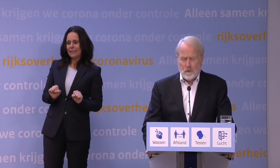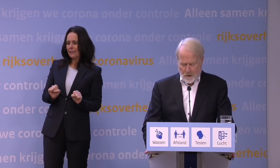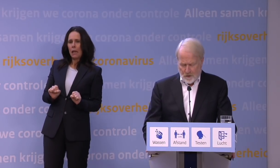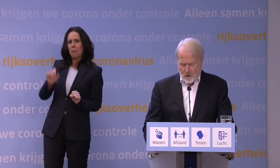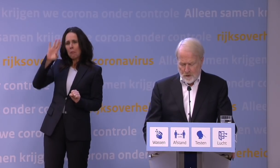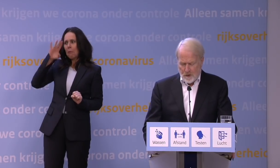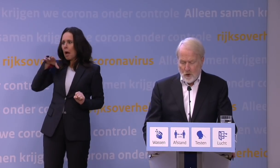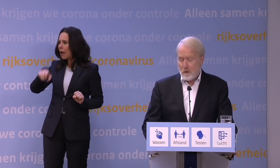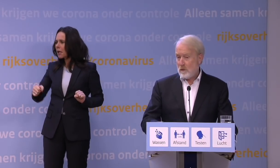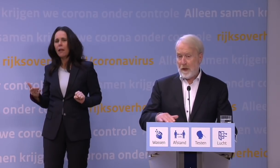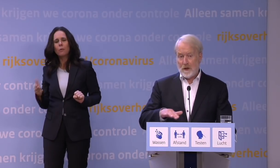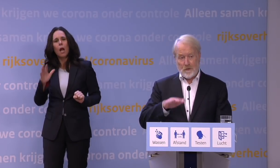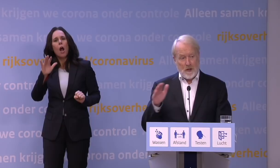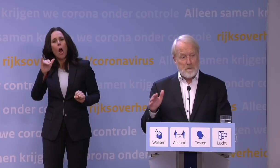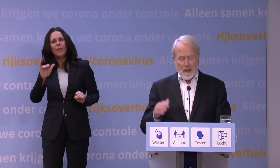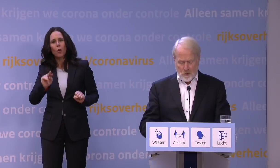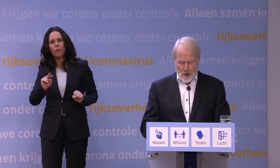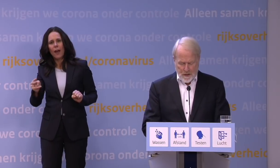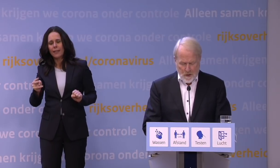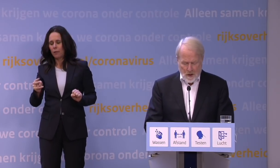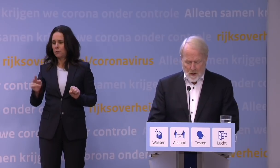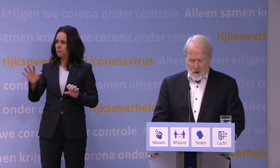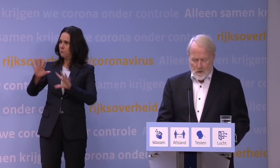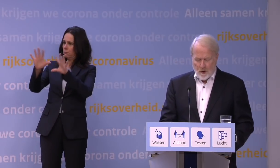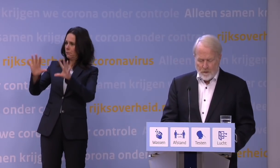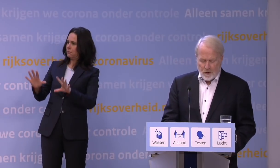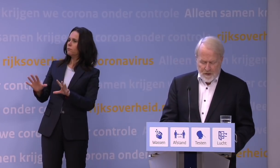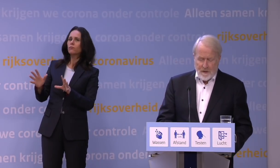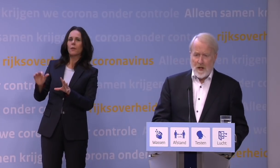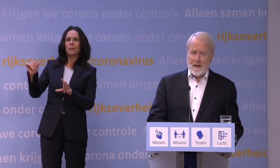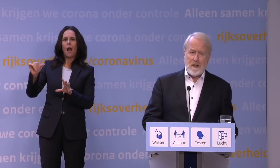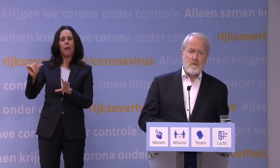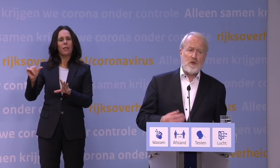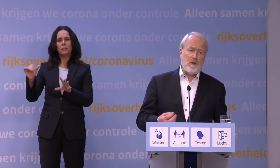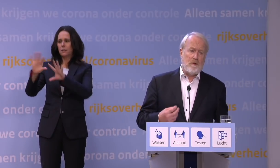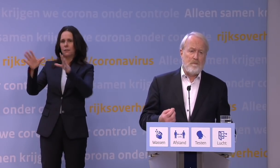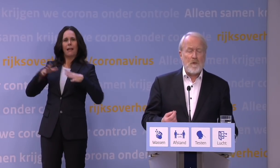omdat die omikronvariant aan de buitenzijde een andere gedaante aanneemt